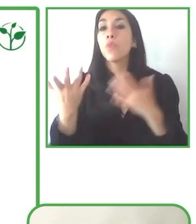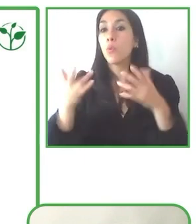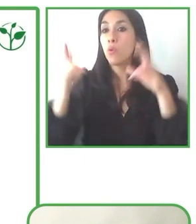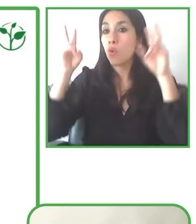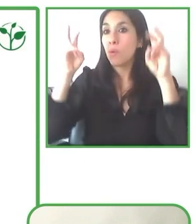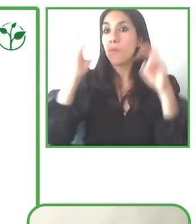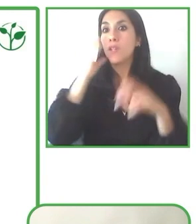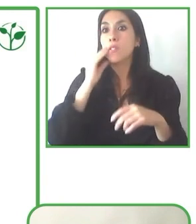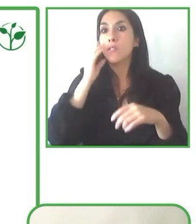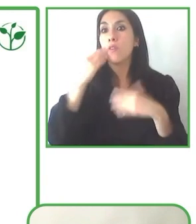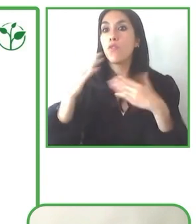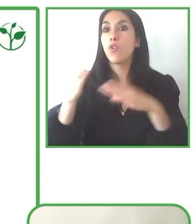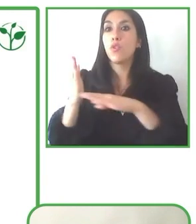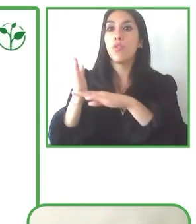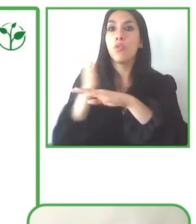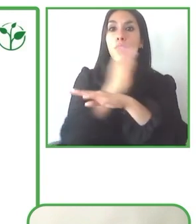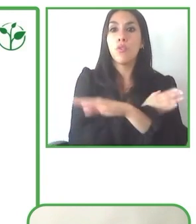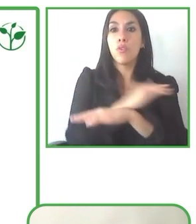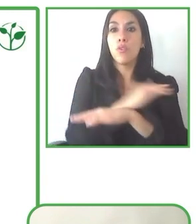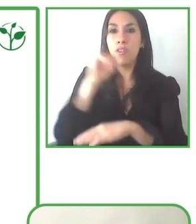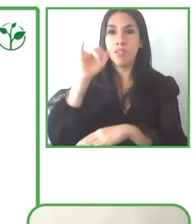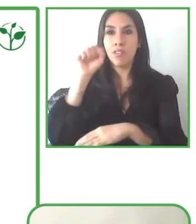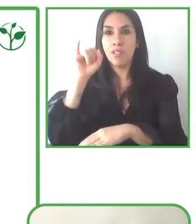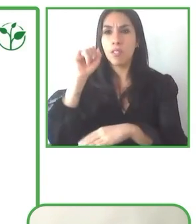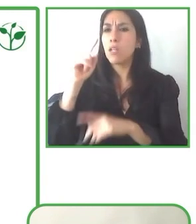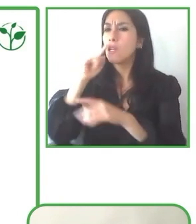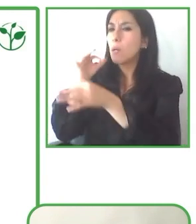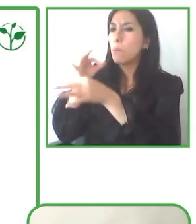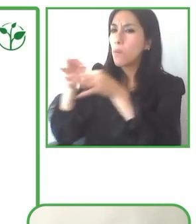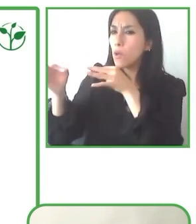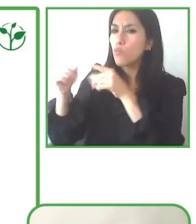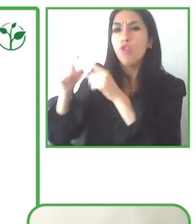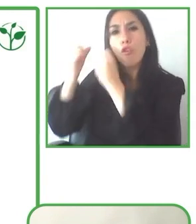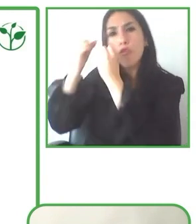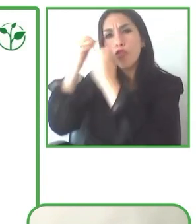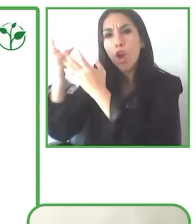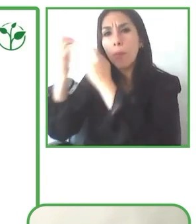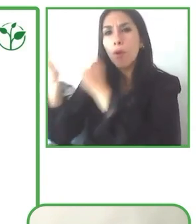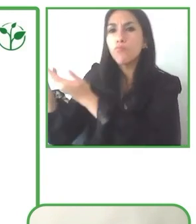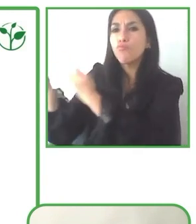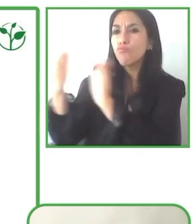Hemos visto también que el turismo para personas con discapacidades es un nicho muy